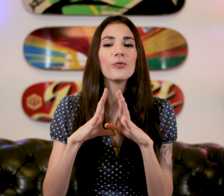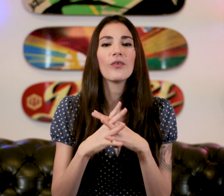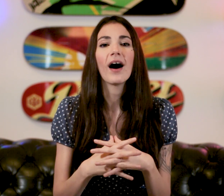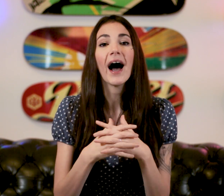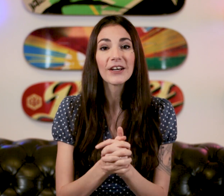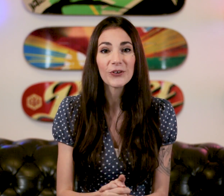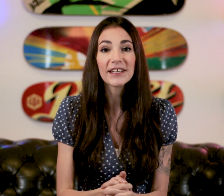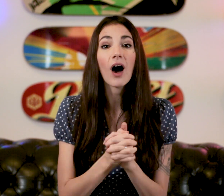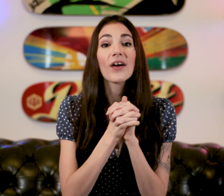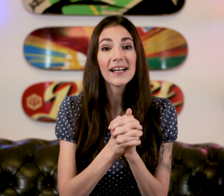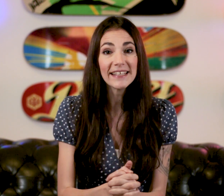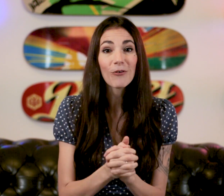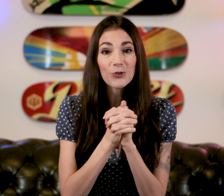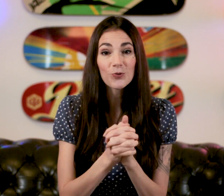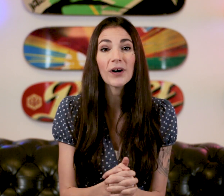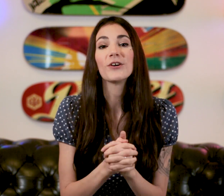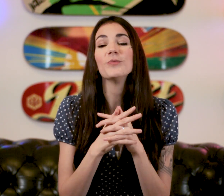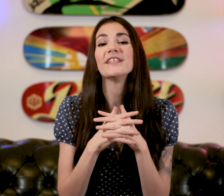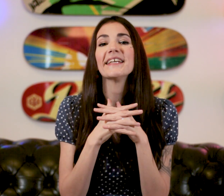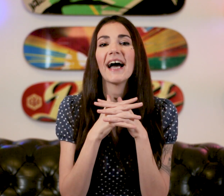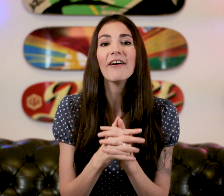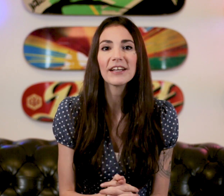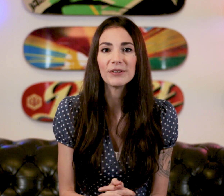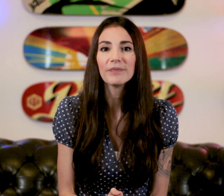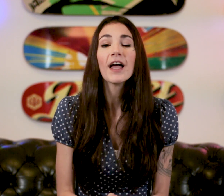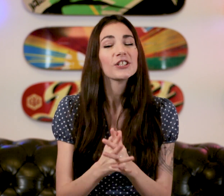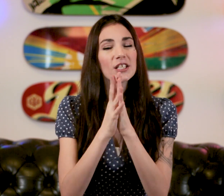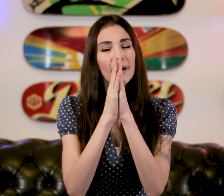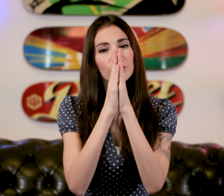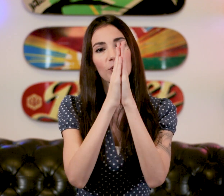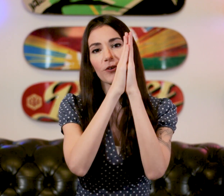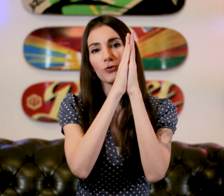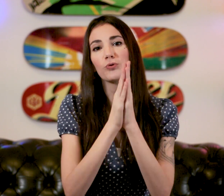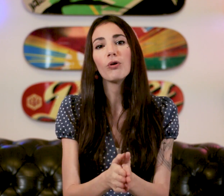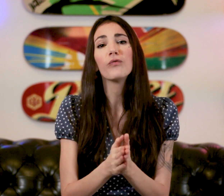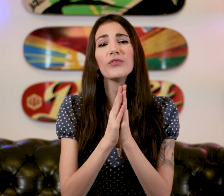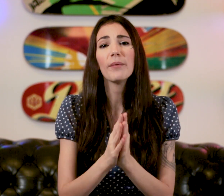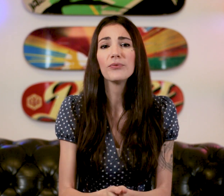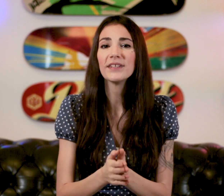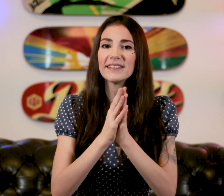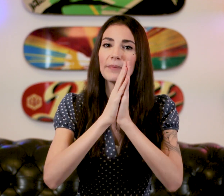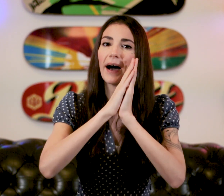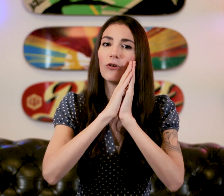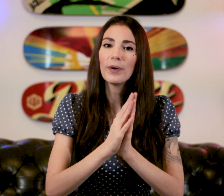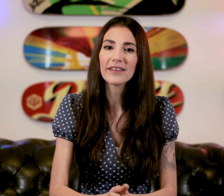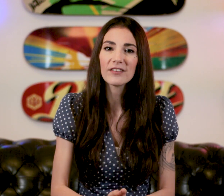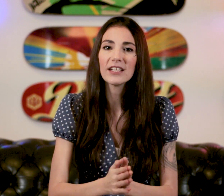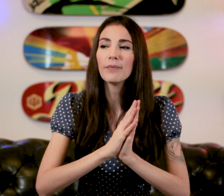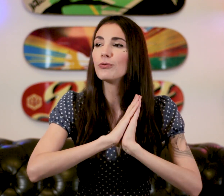pour pouvoir acceuillir un client sourd et communiquer avec lui J'espère que ce cours vous a plu N'hésitez pas à le partager